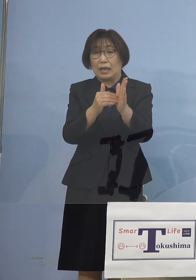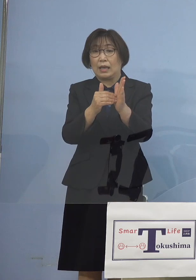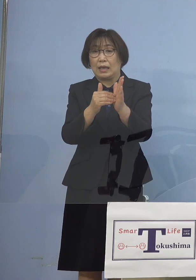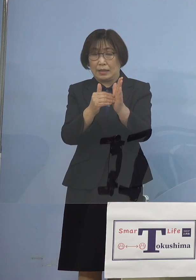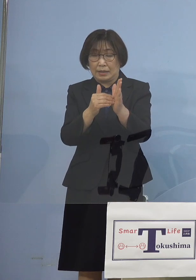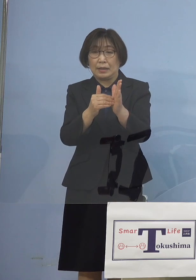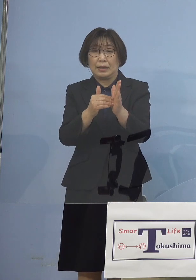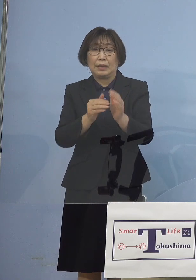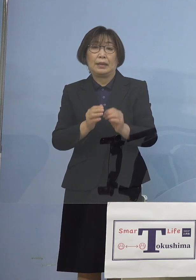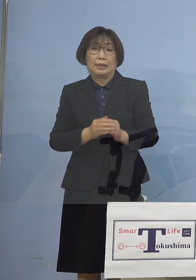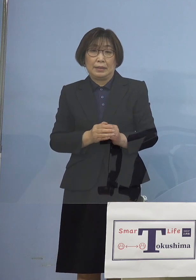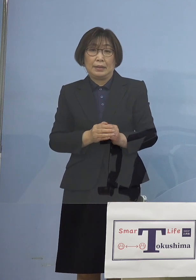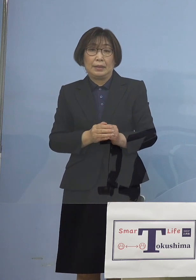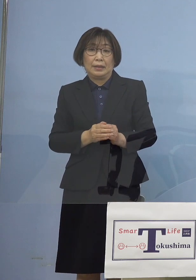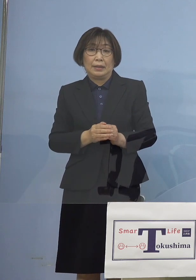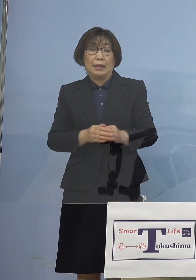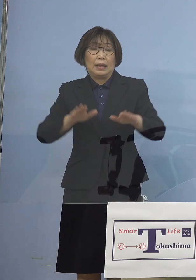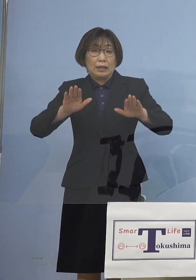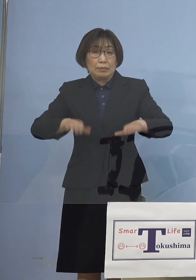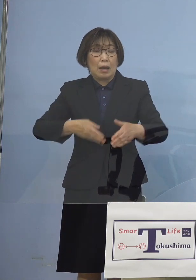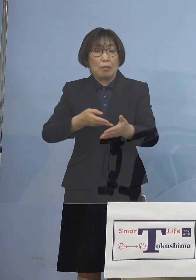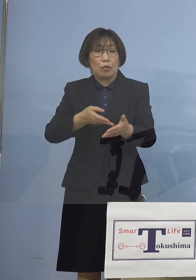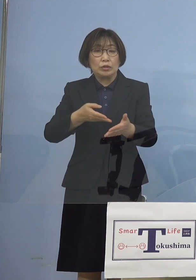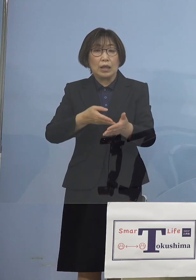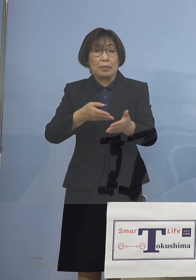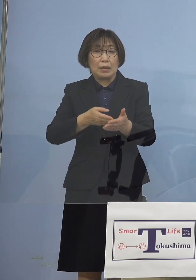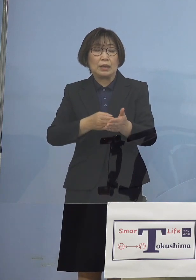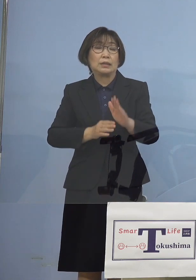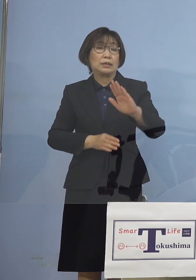しかし今回、今申し上げたような 形でありますので